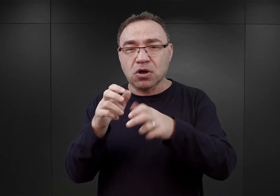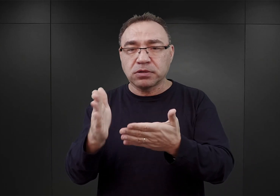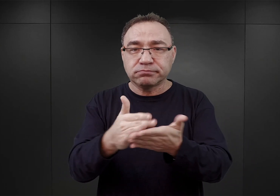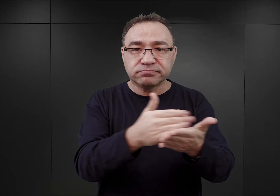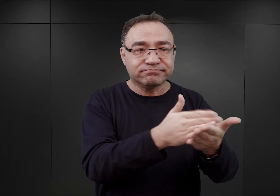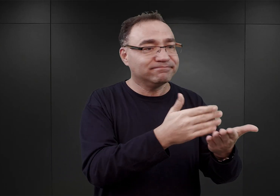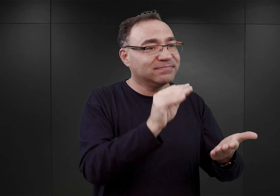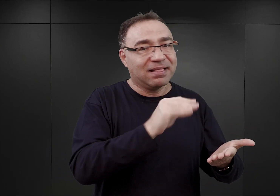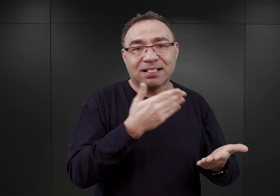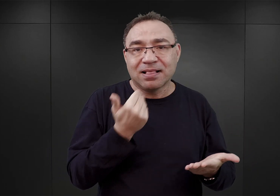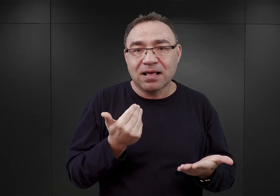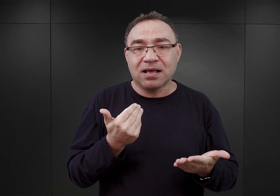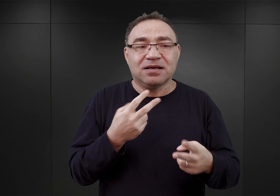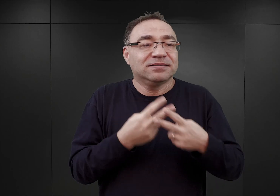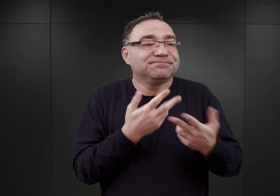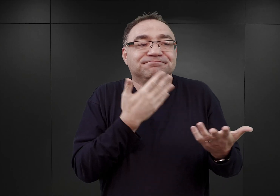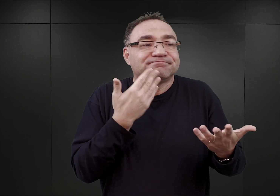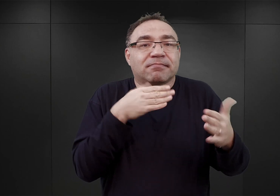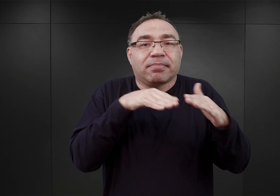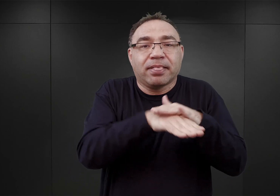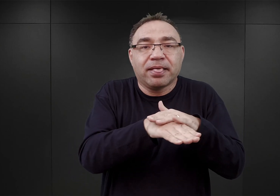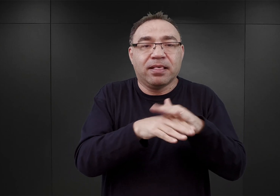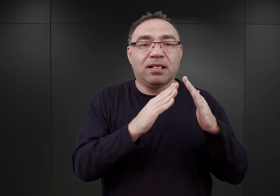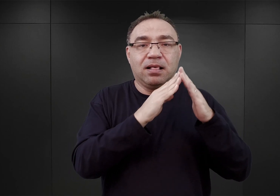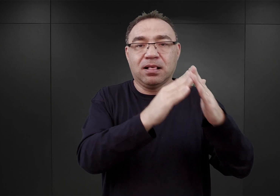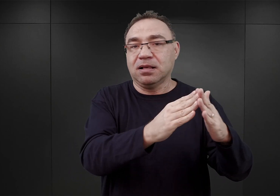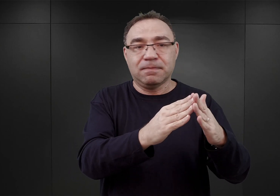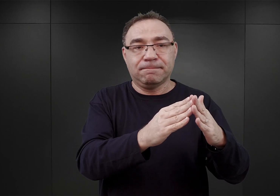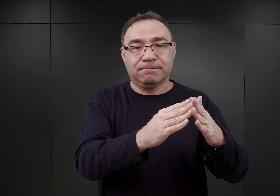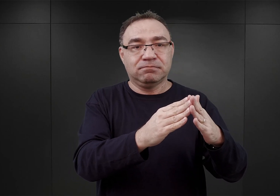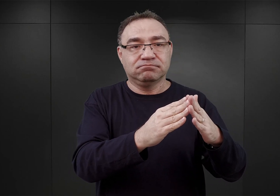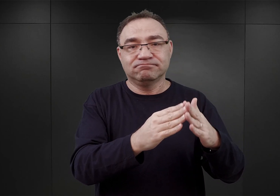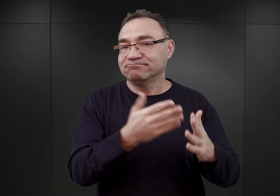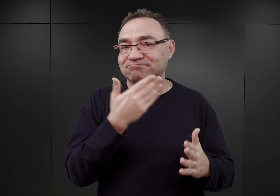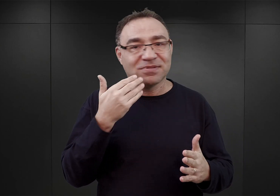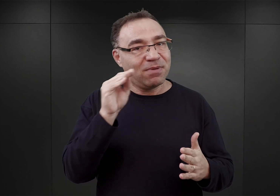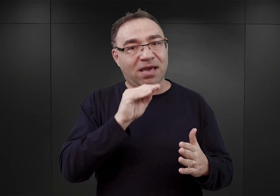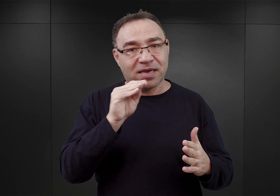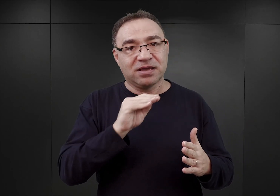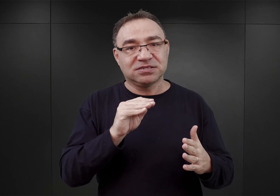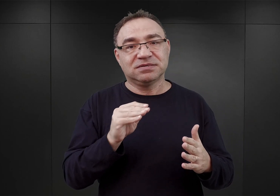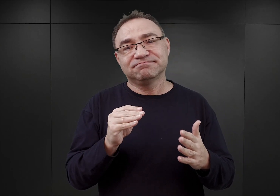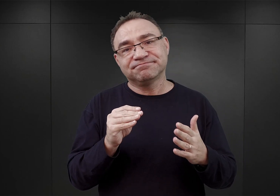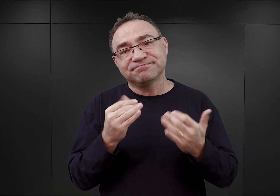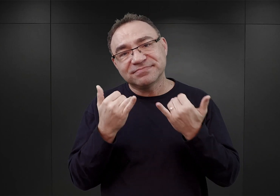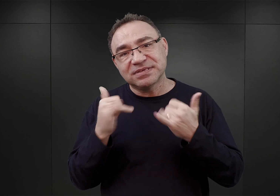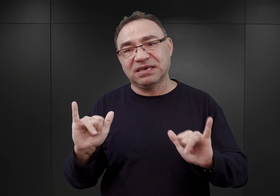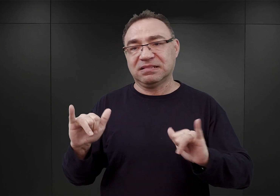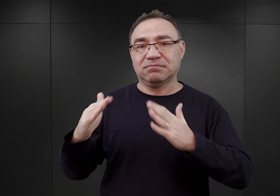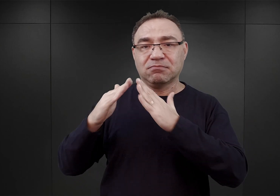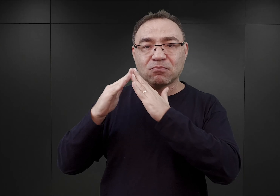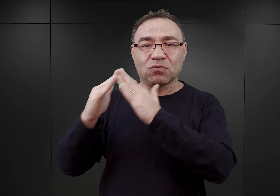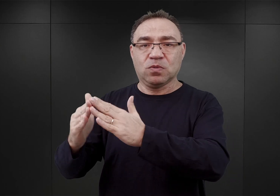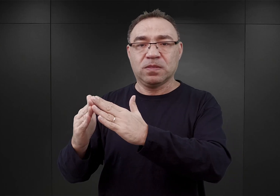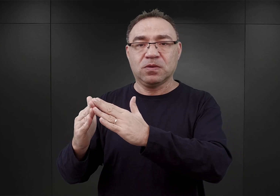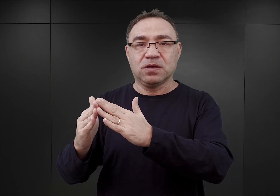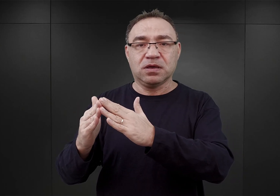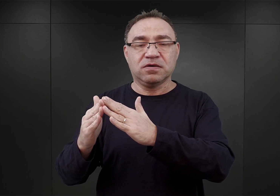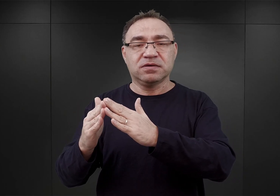więźniów tych nie umieszczono jeszcze w barakach przyszłego obozu, ale w innym budynku, tak zwanym budynku sztabowym,